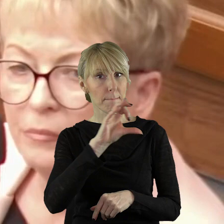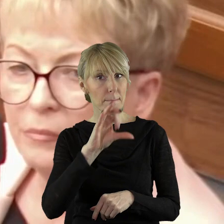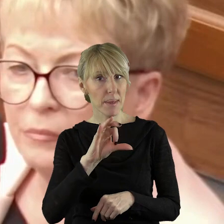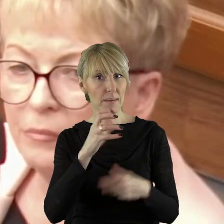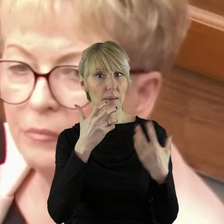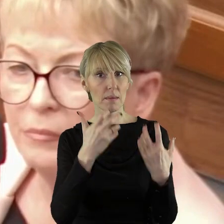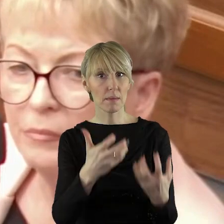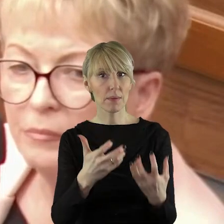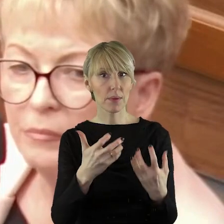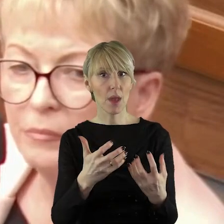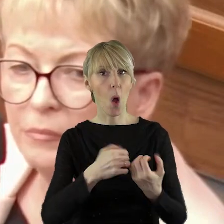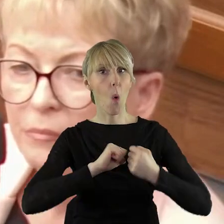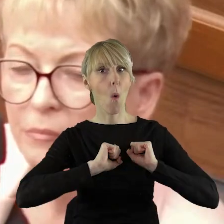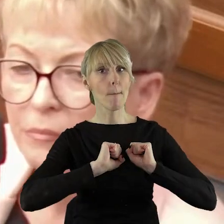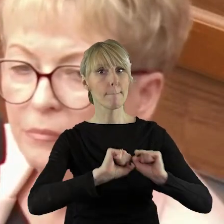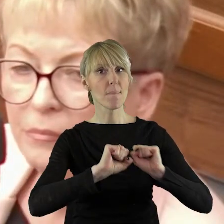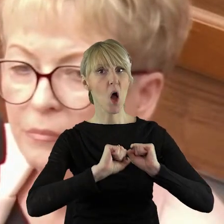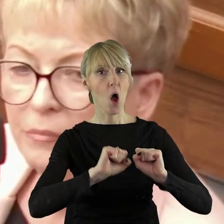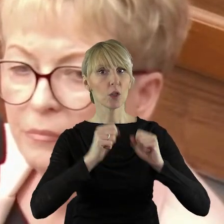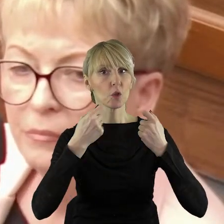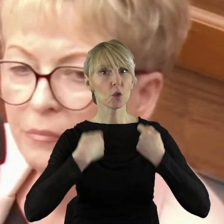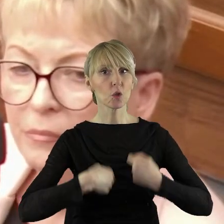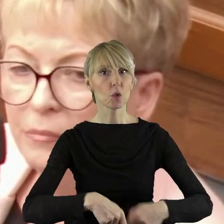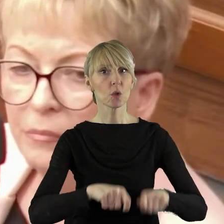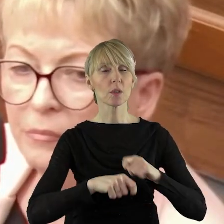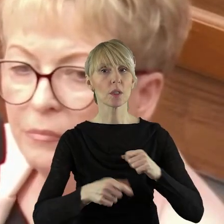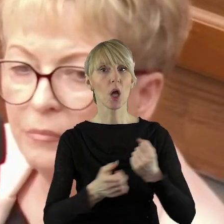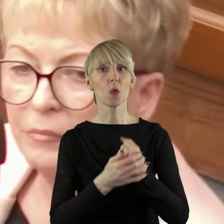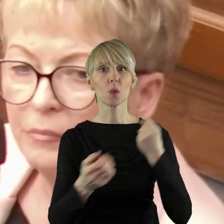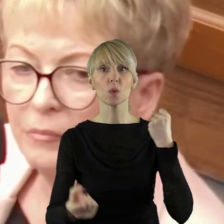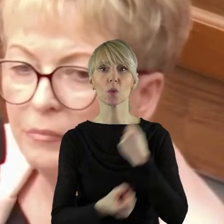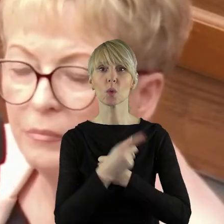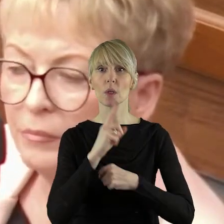Prawo i Sprawiedliwość usiłowało bronić rolników przed skutkami problemu,